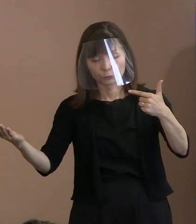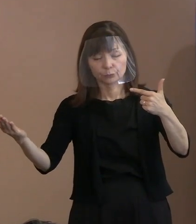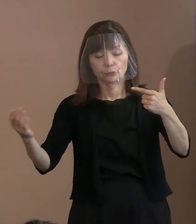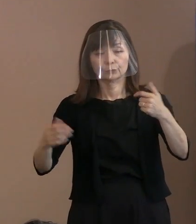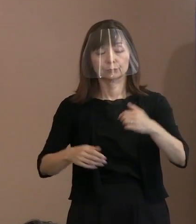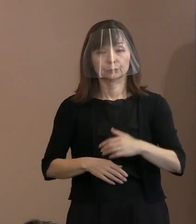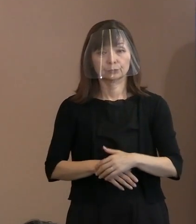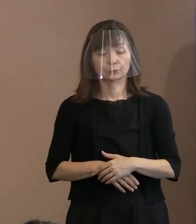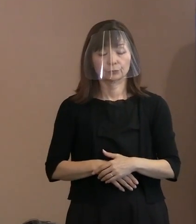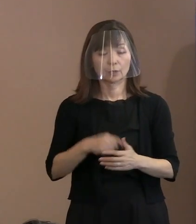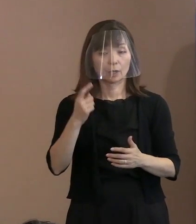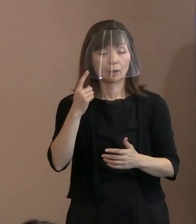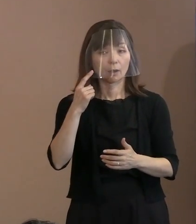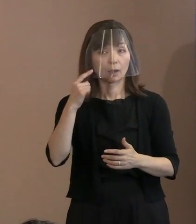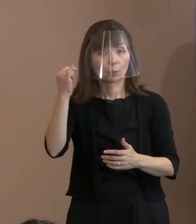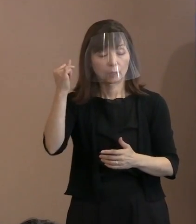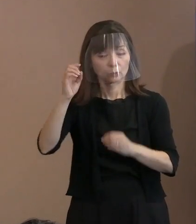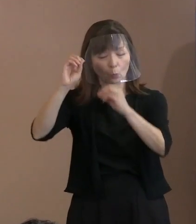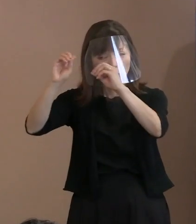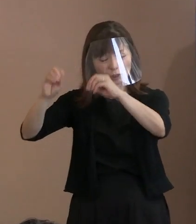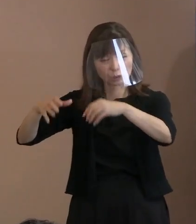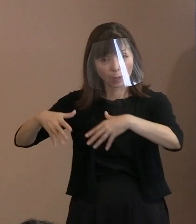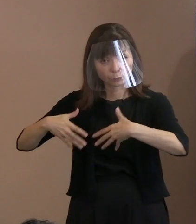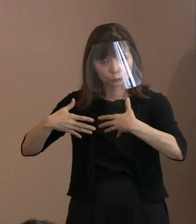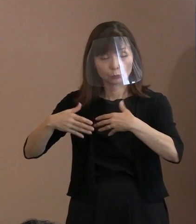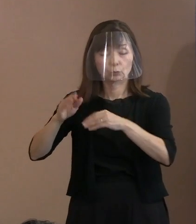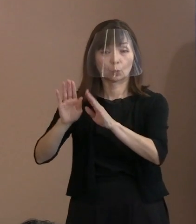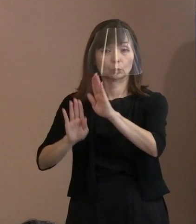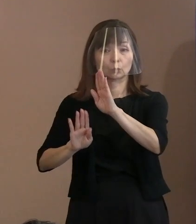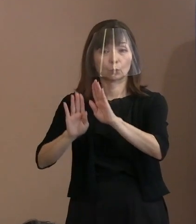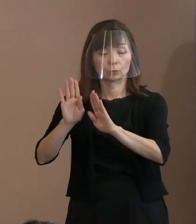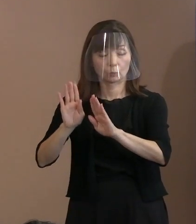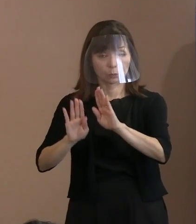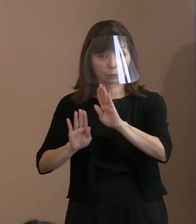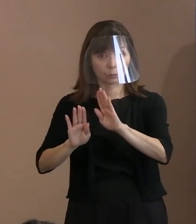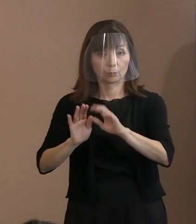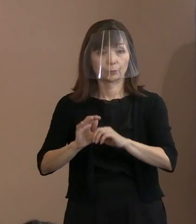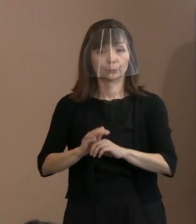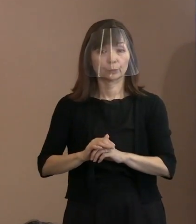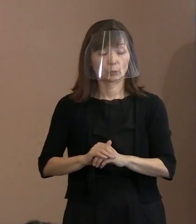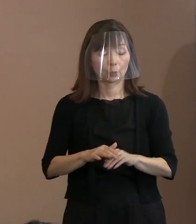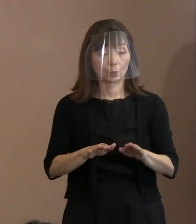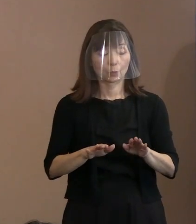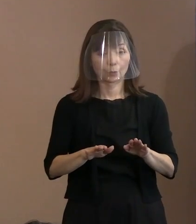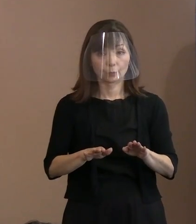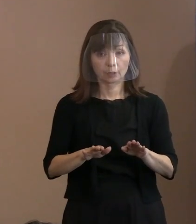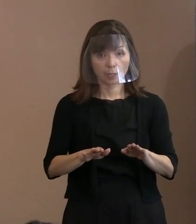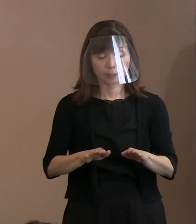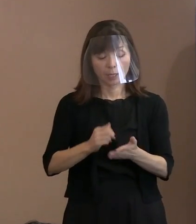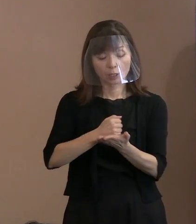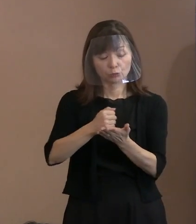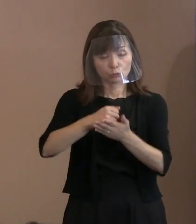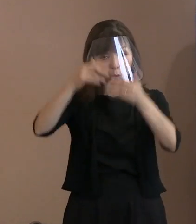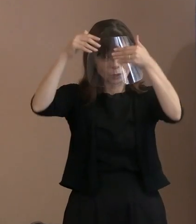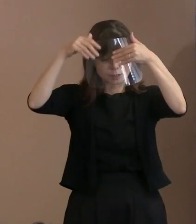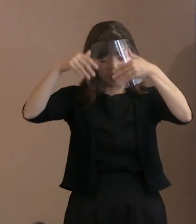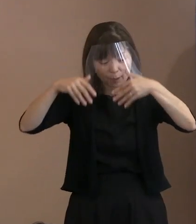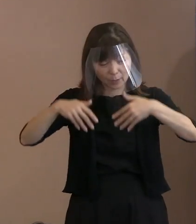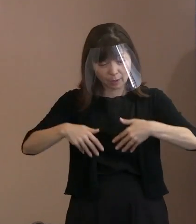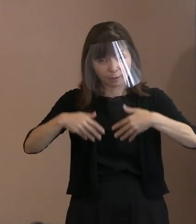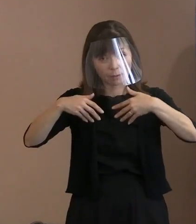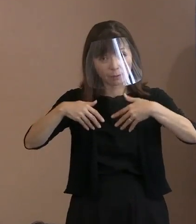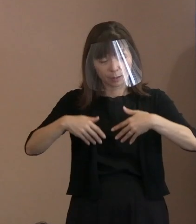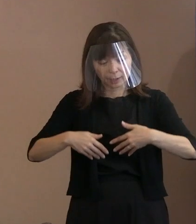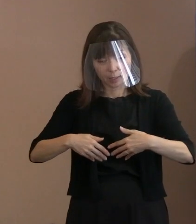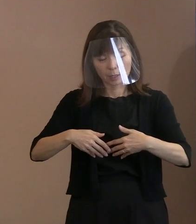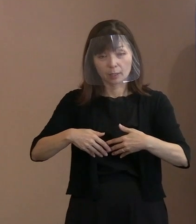そうすると母親の被爆状況､それと今回､ 黒い雨地域での疾病状況というのがあって､